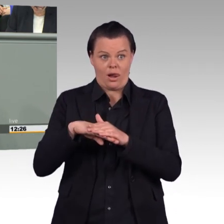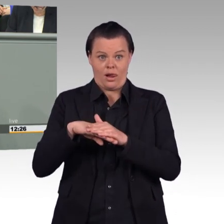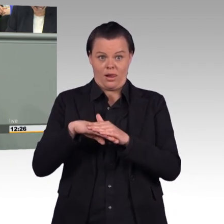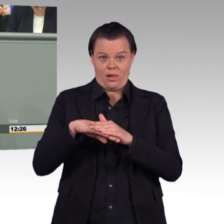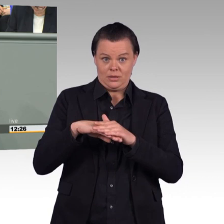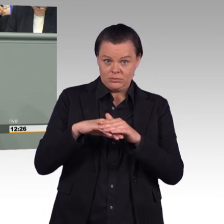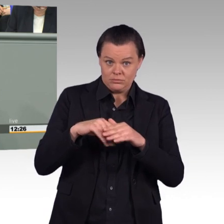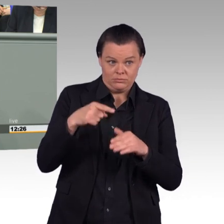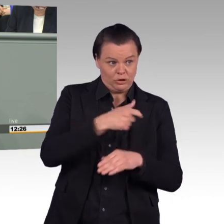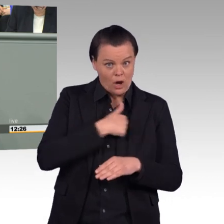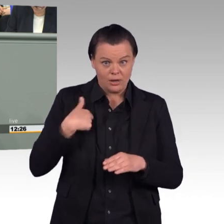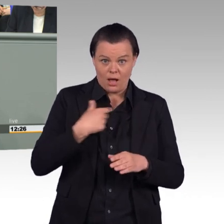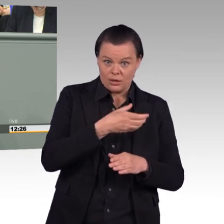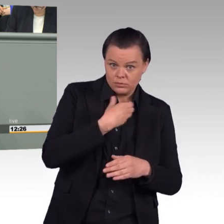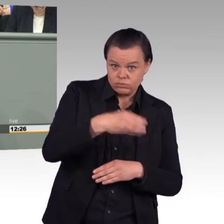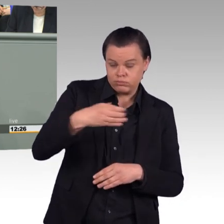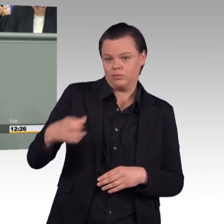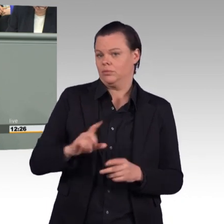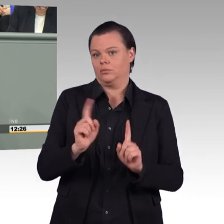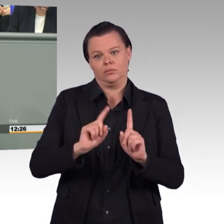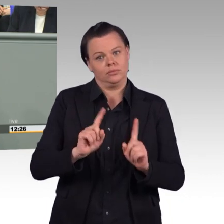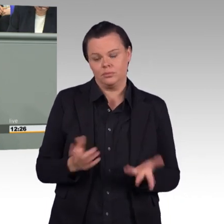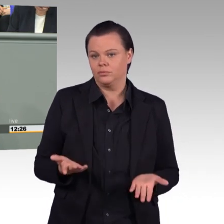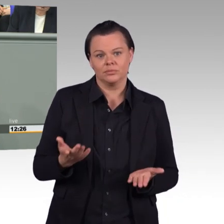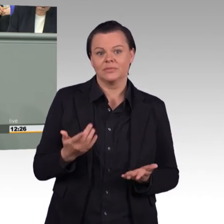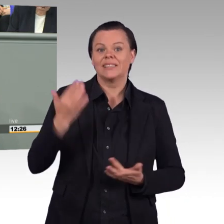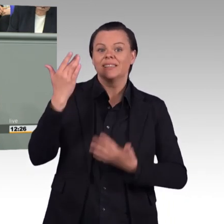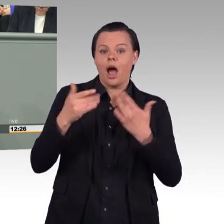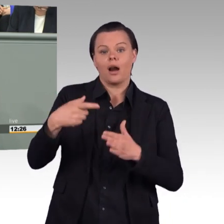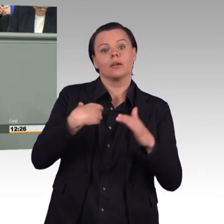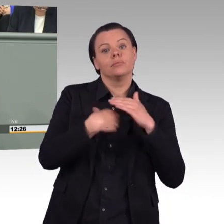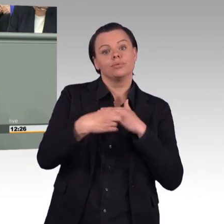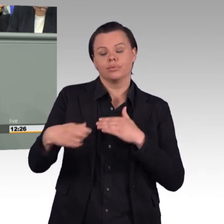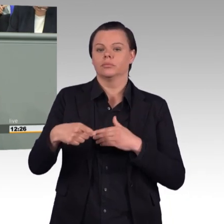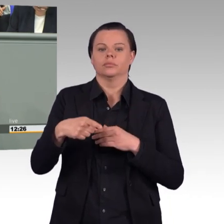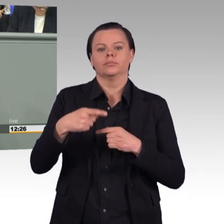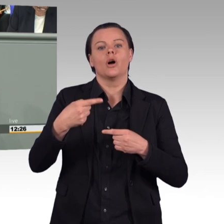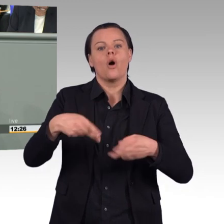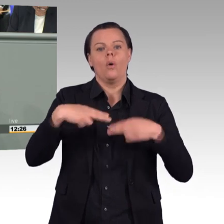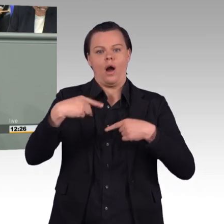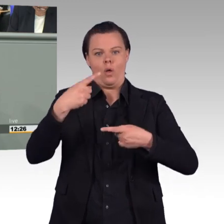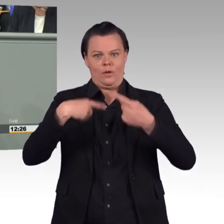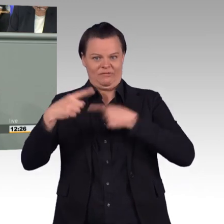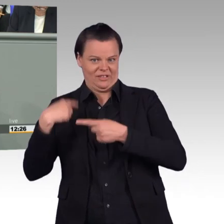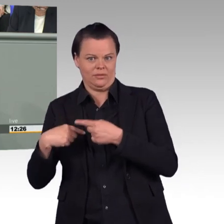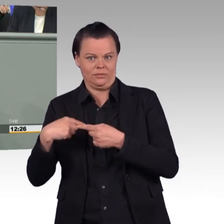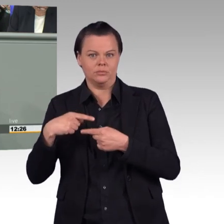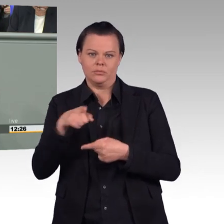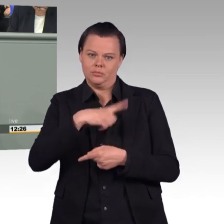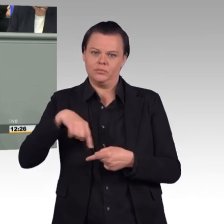die in Zeiten des demographischen Wandels im Konflikt, natürlich auch in Konkurrenz auf dem Arbeitsmarkt steht mit einer anwachsenden Bundespolizei,